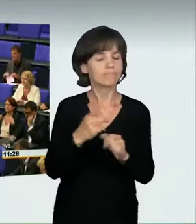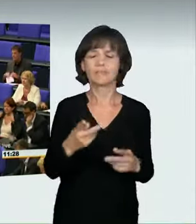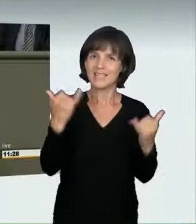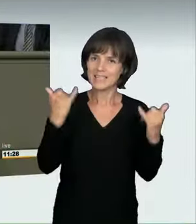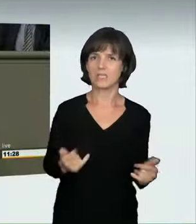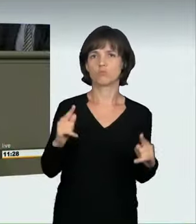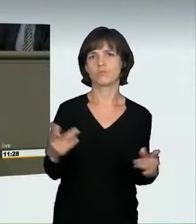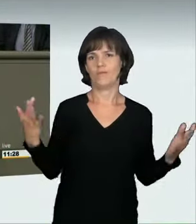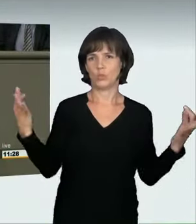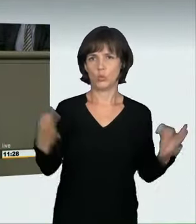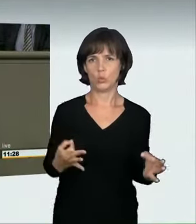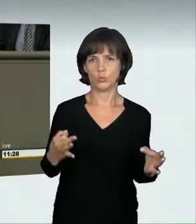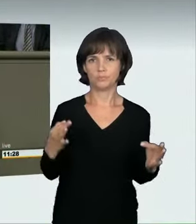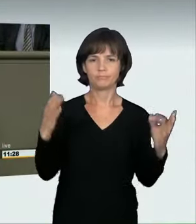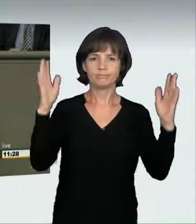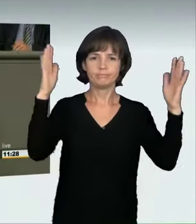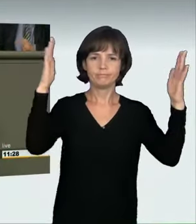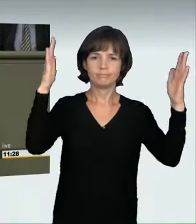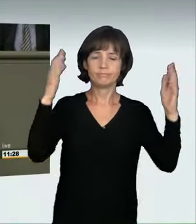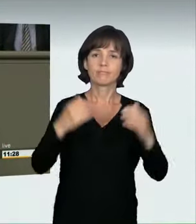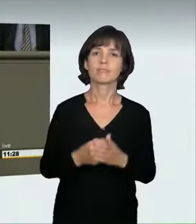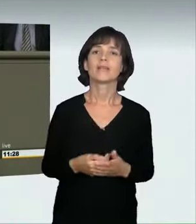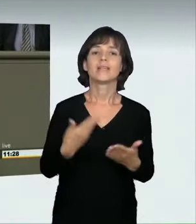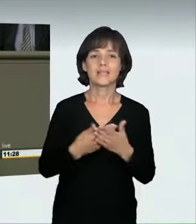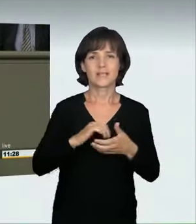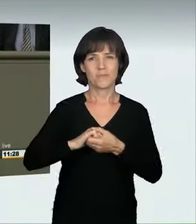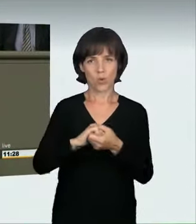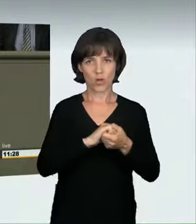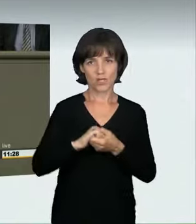Daher hat die Koalition Ihnen heute einen neuen Straftatbestand